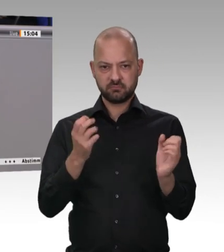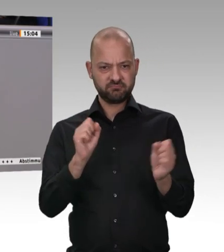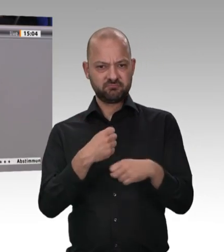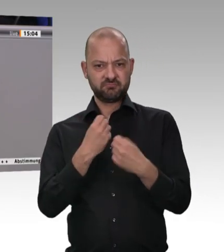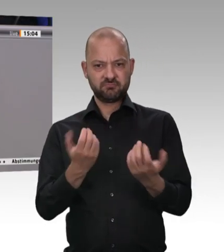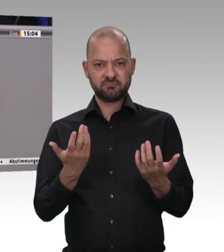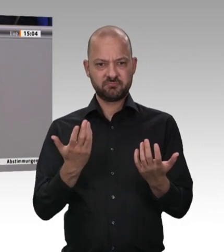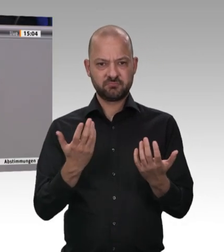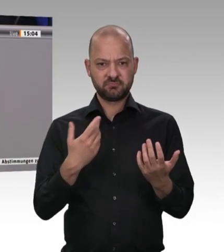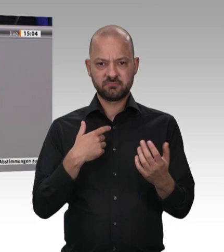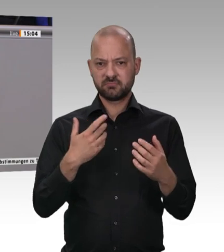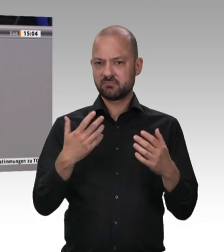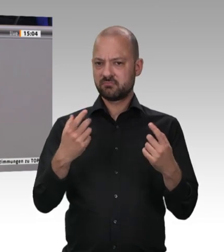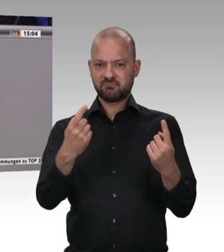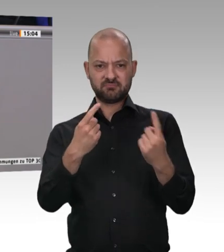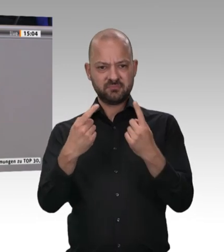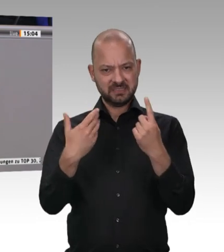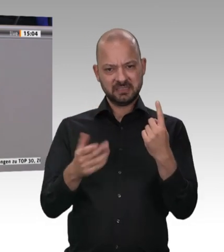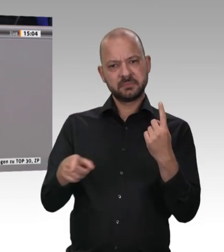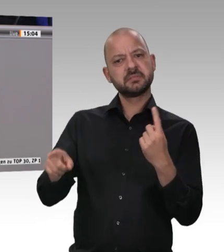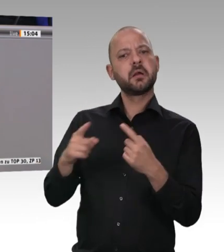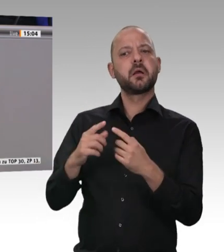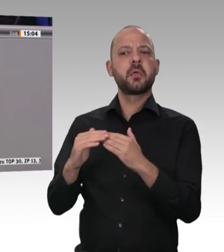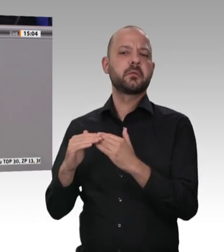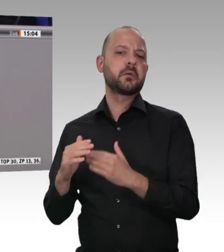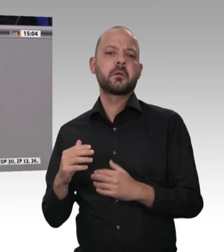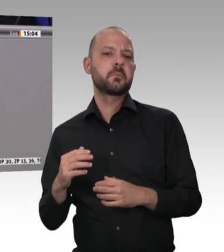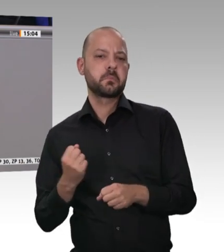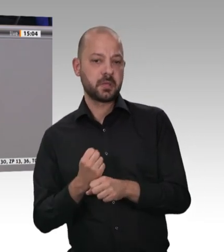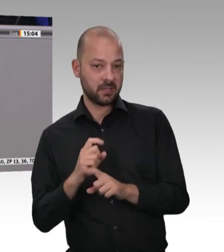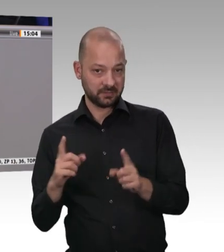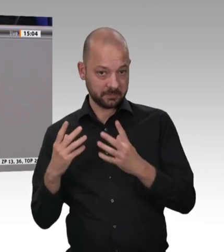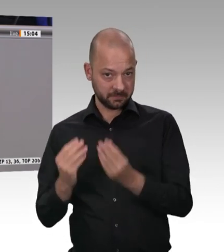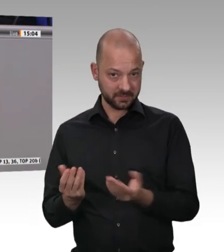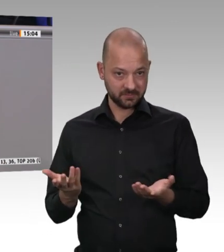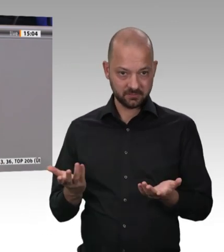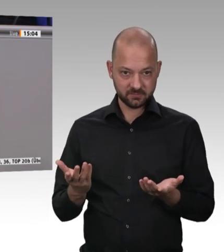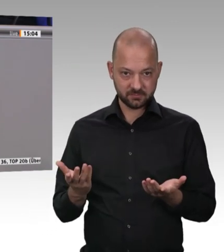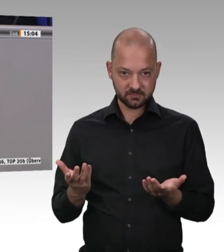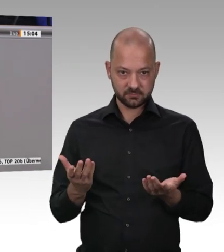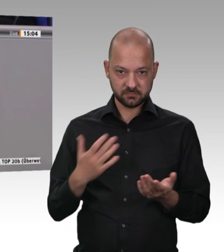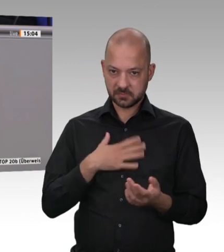wir sehr viele Arbeitsschutz-, Gesundheitsschutz- , Hygieneund sonstige Bestimmungen haben – auch der Berufsgenossenschaften. Der